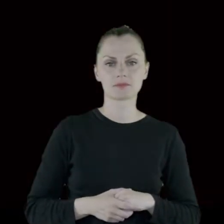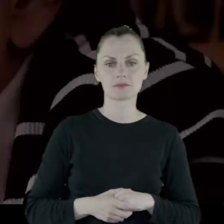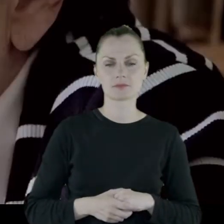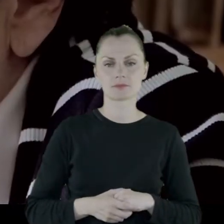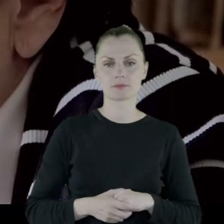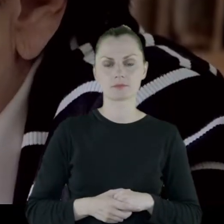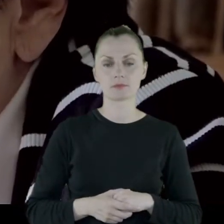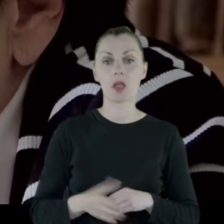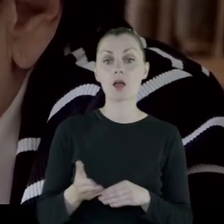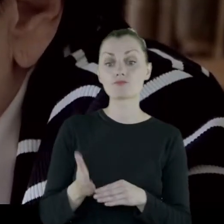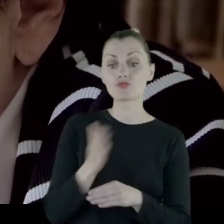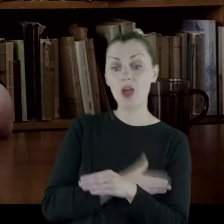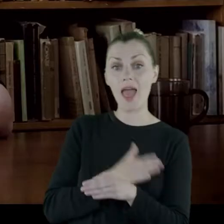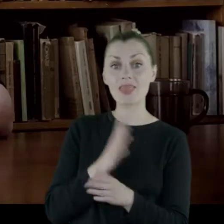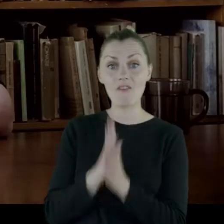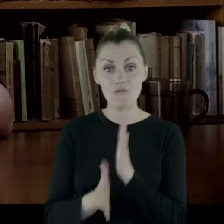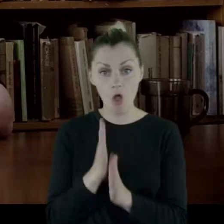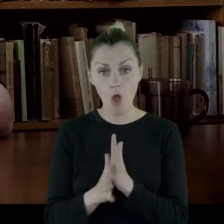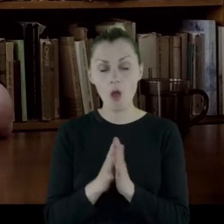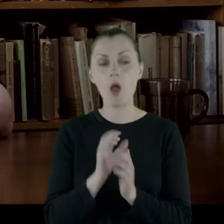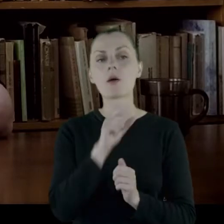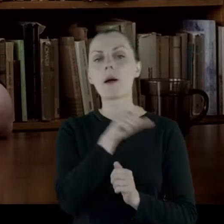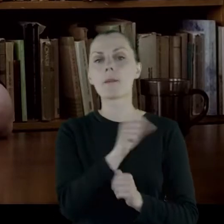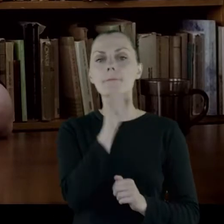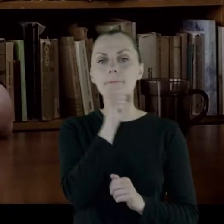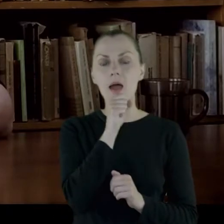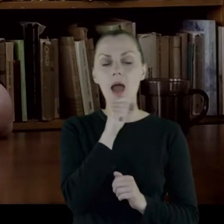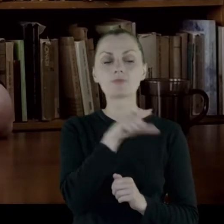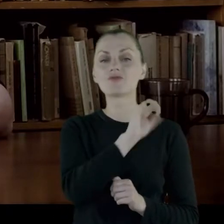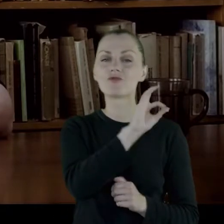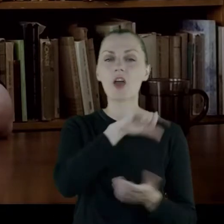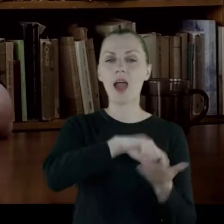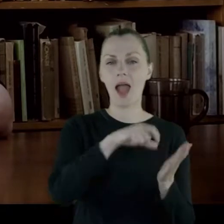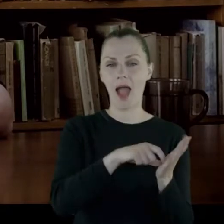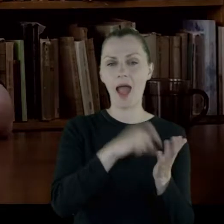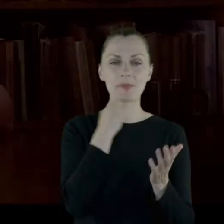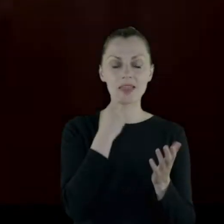Przed samą wojną babcia przeniosła gabinet na Kalwaryjską.